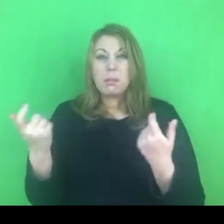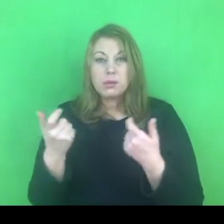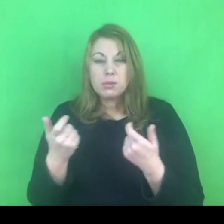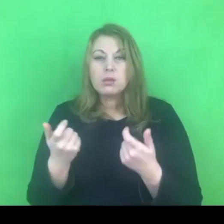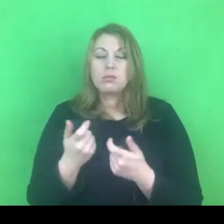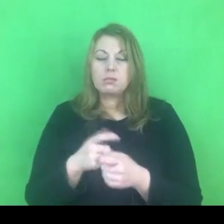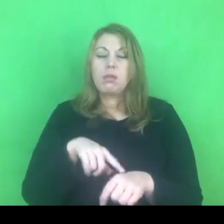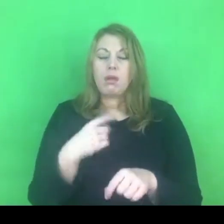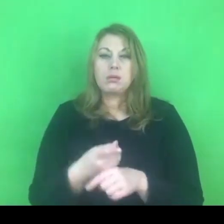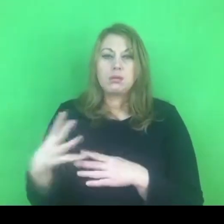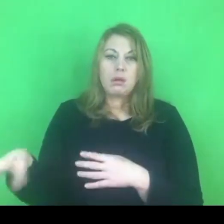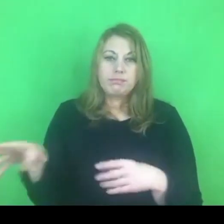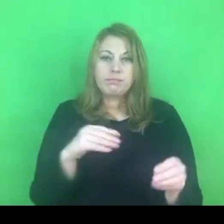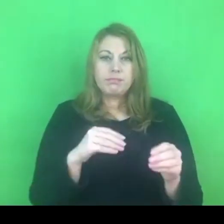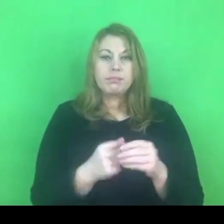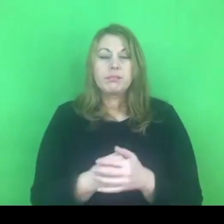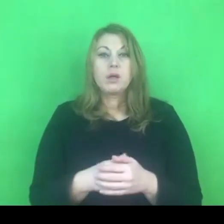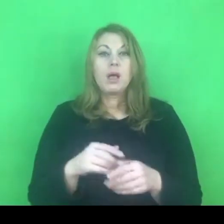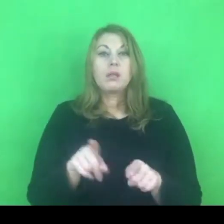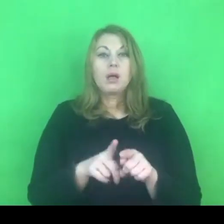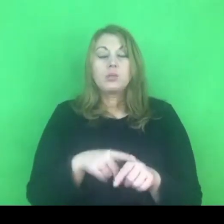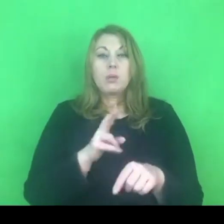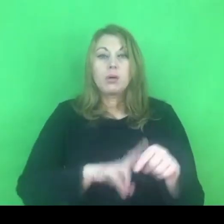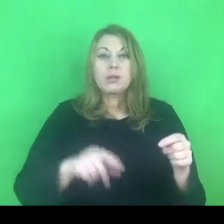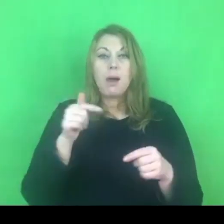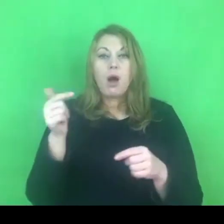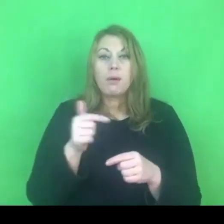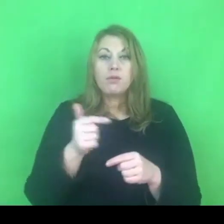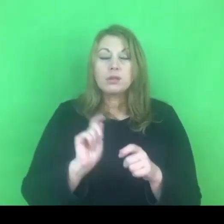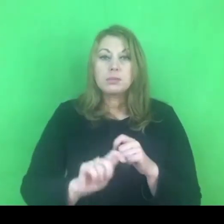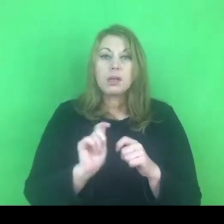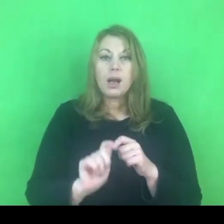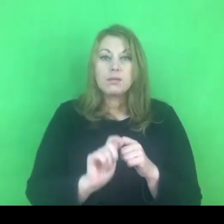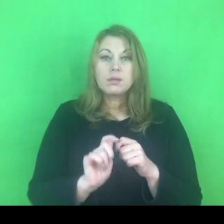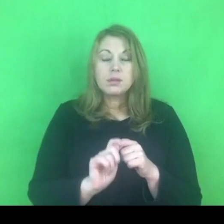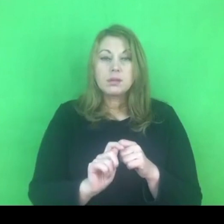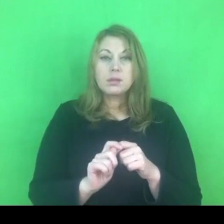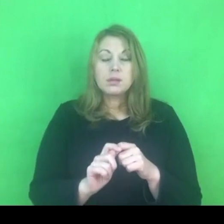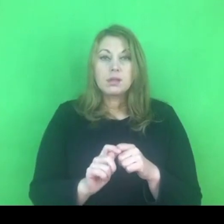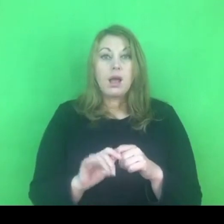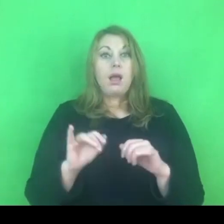Mają obowiązek sprawdzenia czy ten nakaz, zakaz jest respektowany.